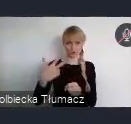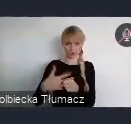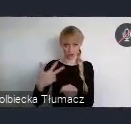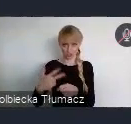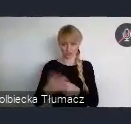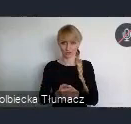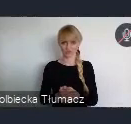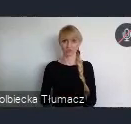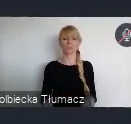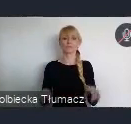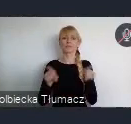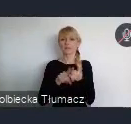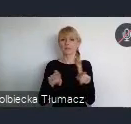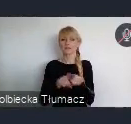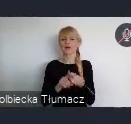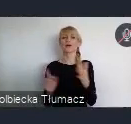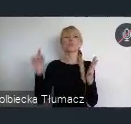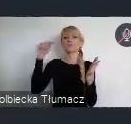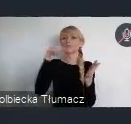Szczególnie właśnie w Cel 11.